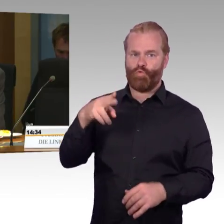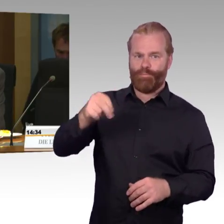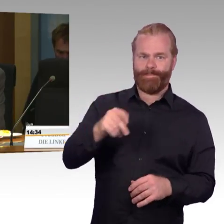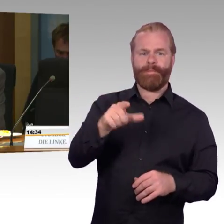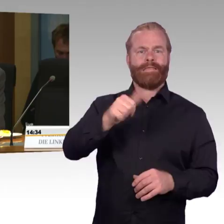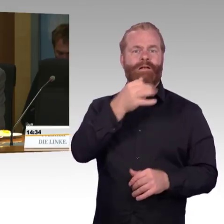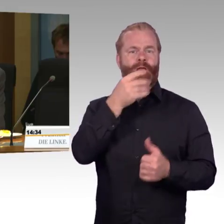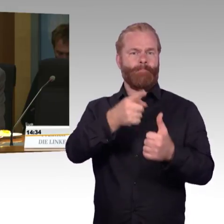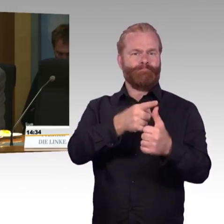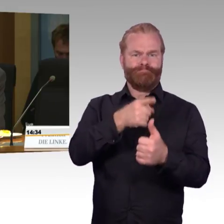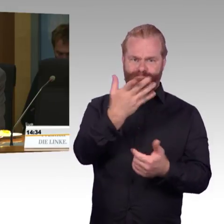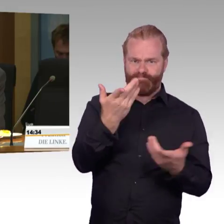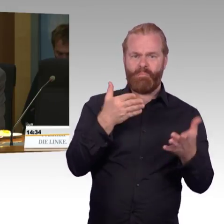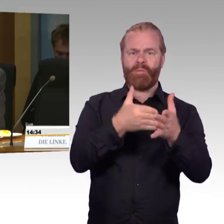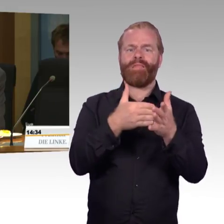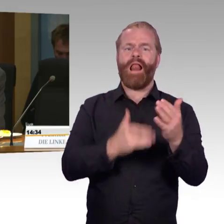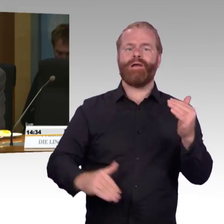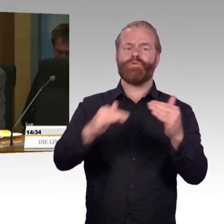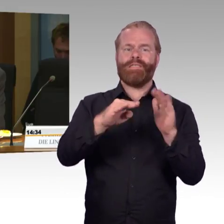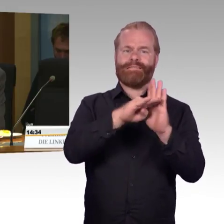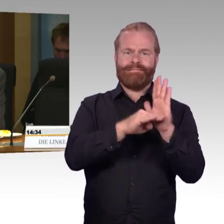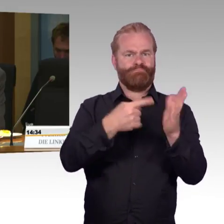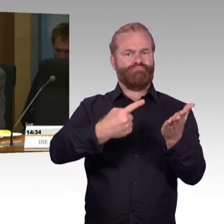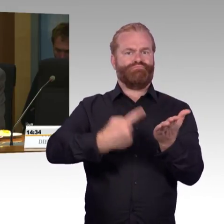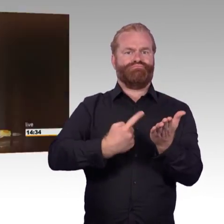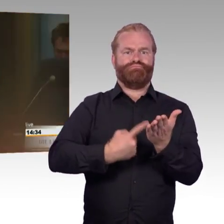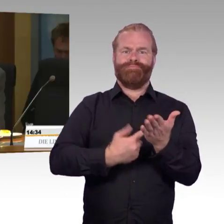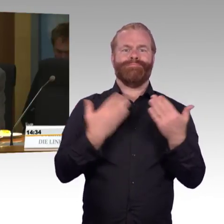Wie soll hier das Gesetz umgesetzt werden, wenn gleichzeitig die Höhe